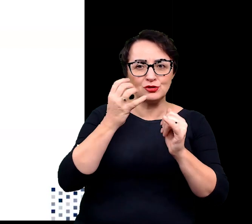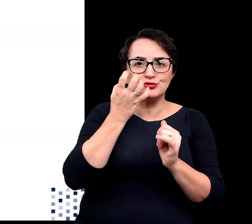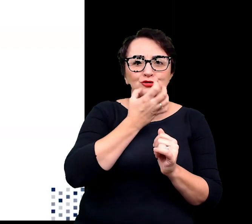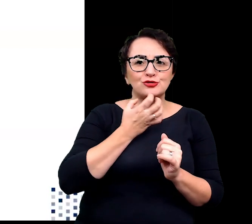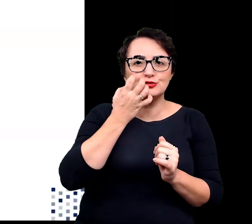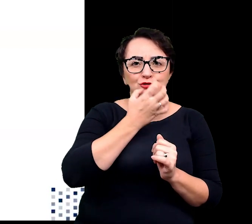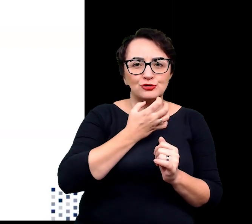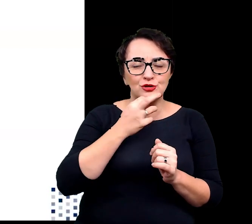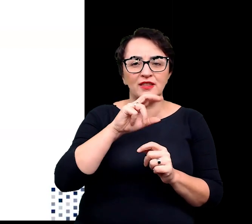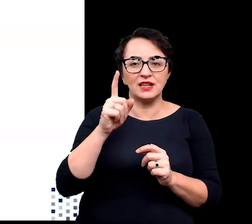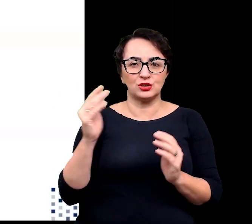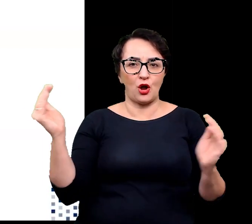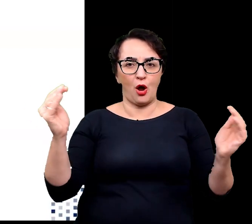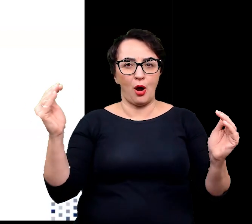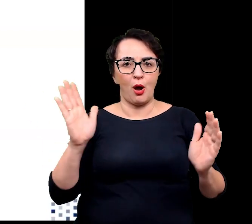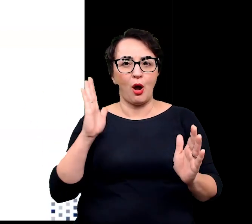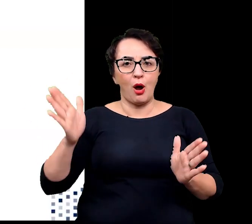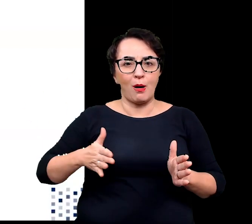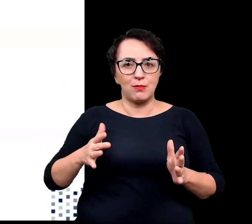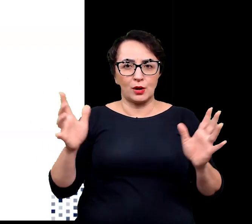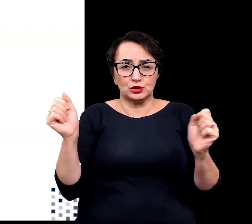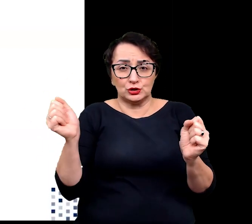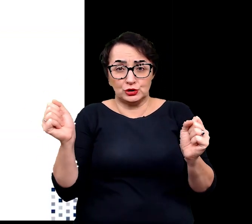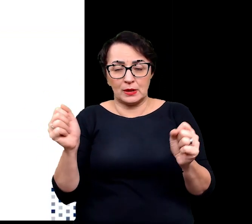w porównaniu z temperaturami panującymi poza kwiatem.